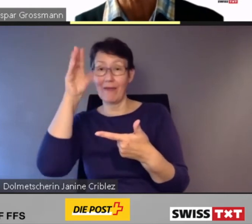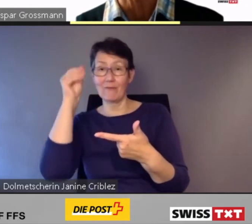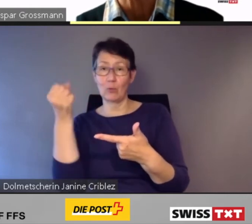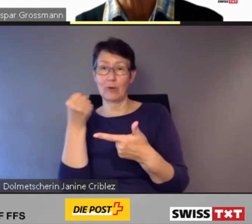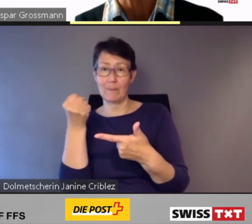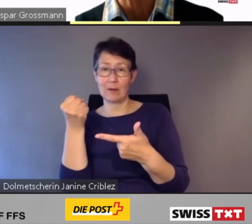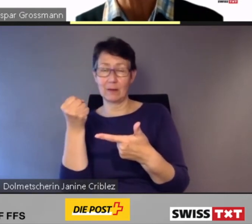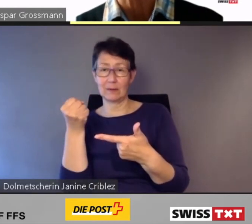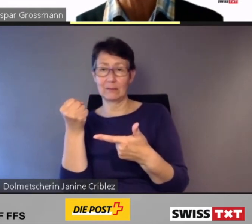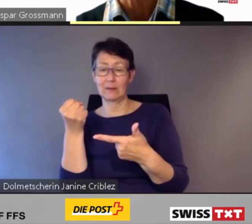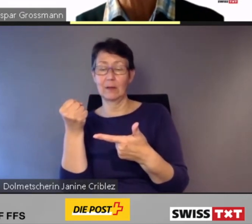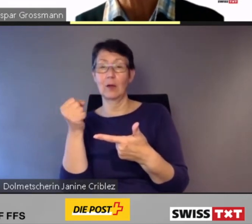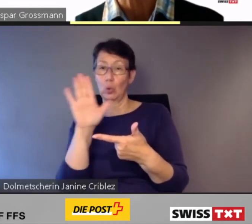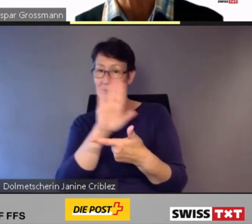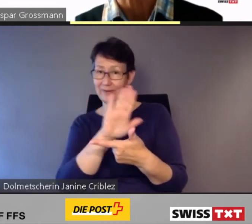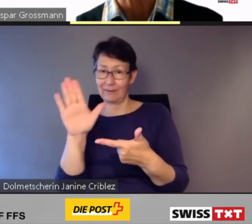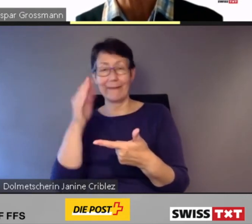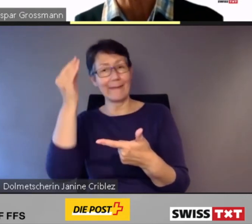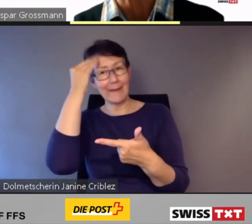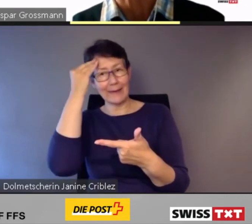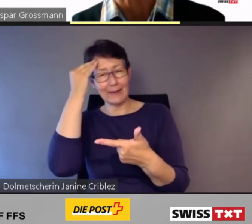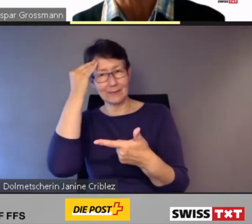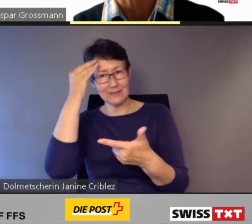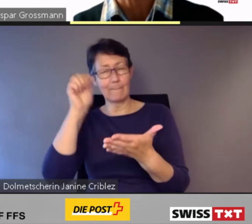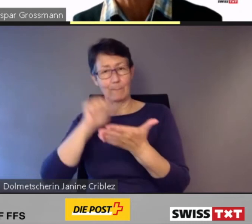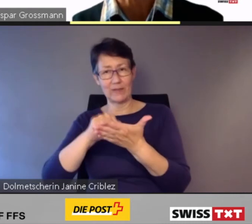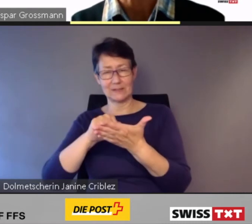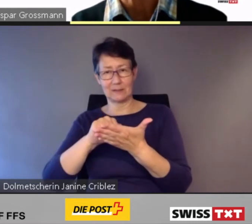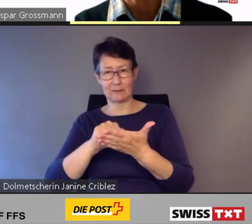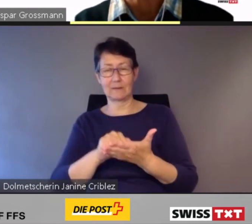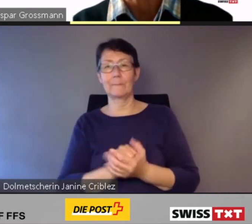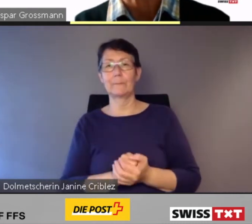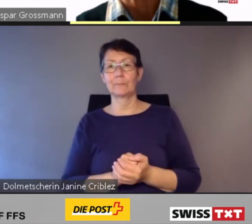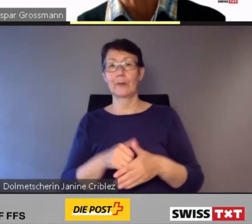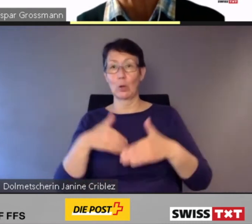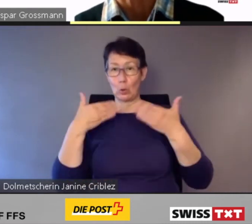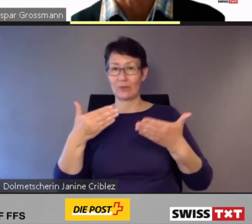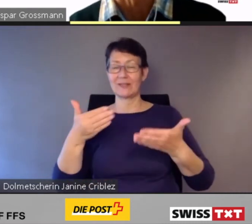Zur nächsten Slide.